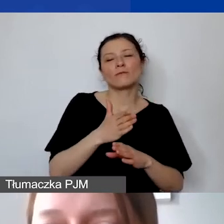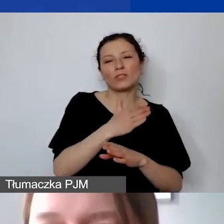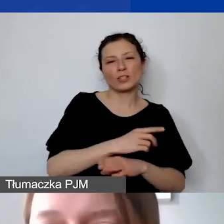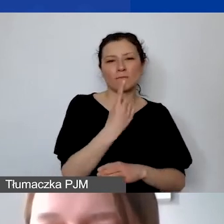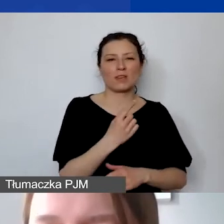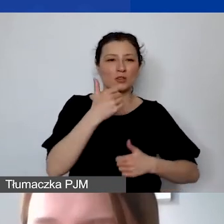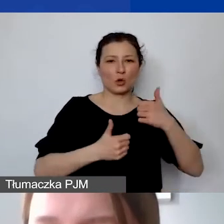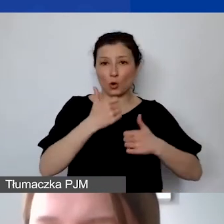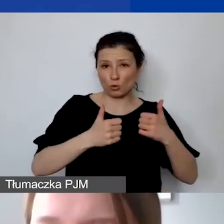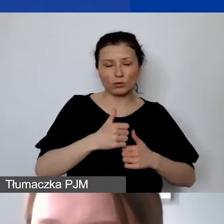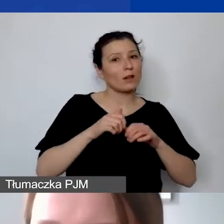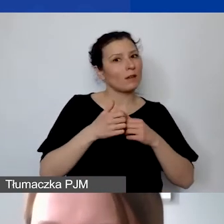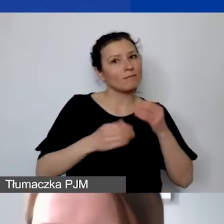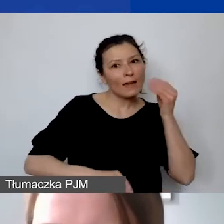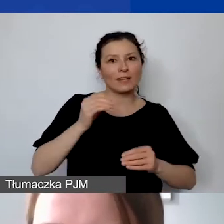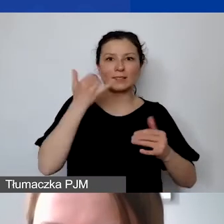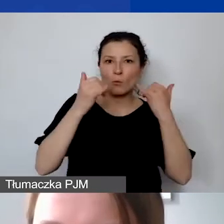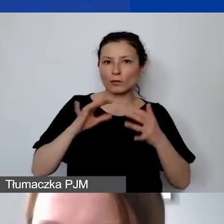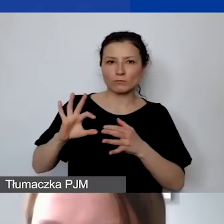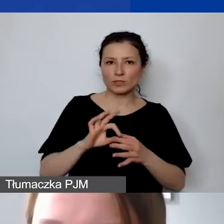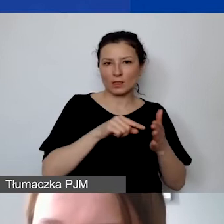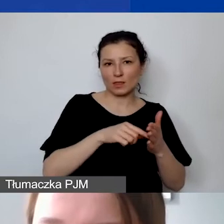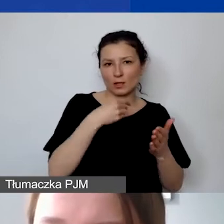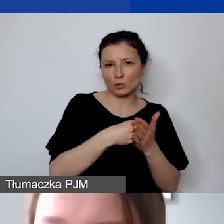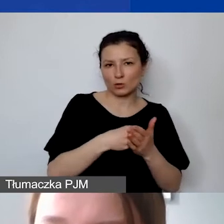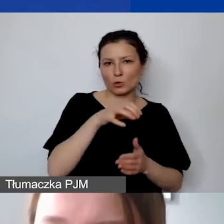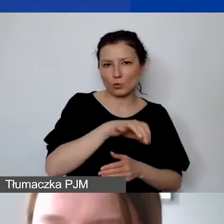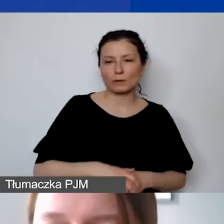Koszty personelu to są takie koszty,